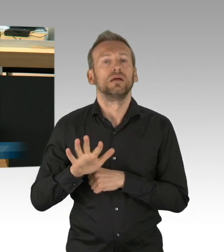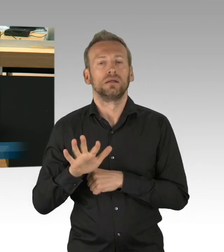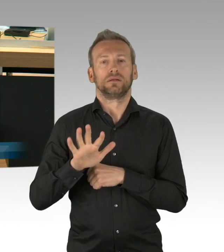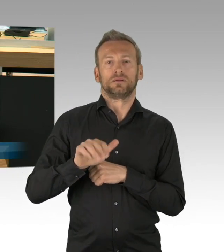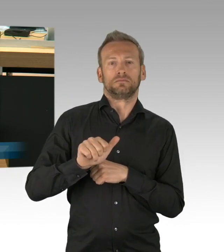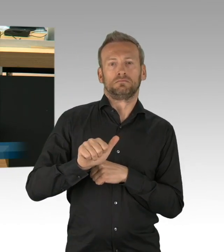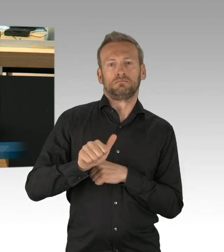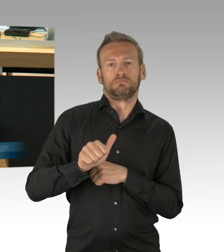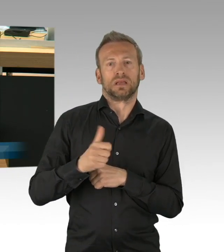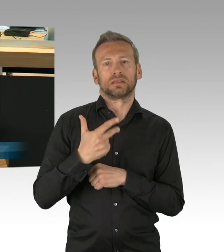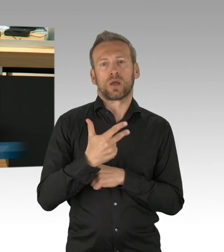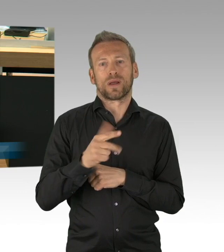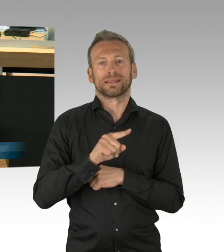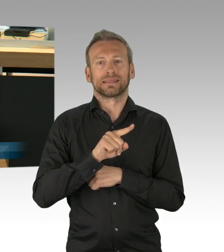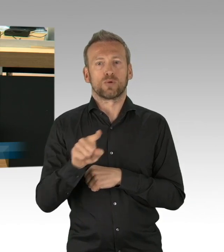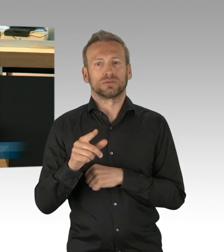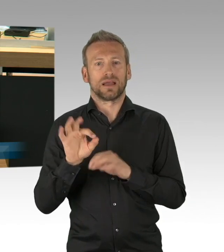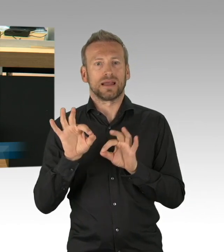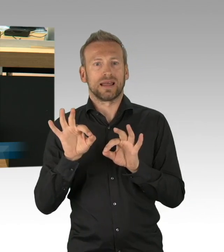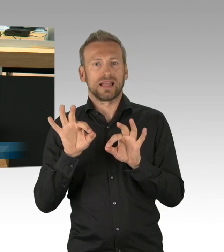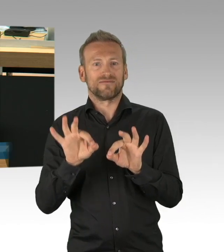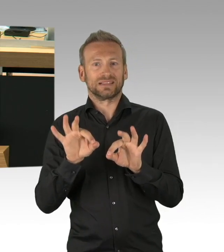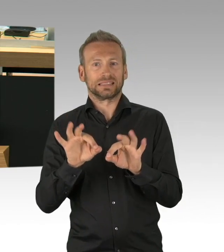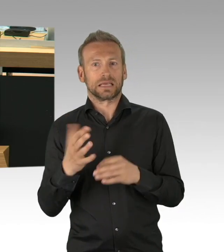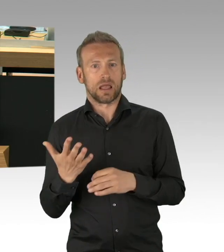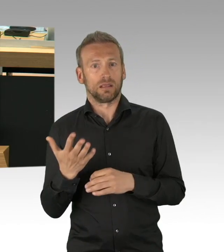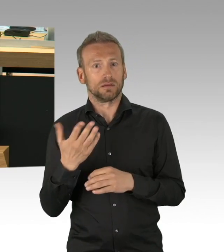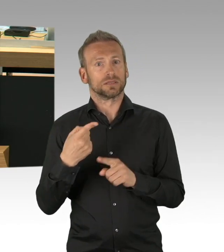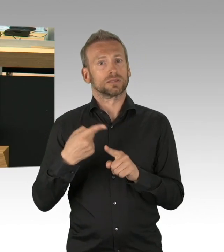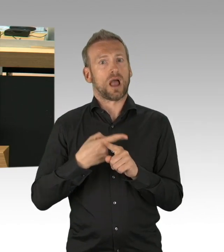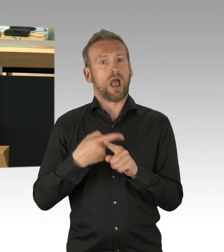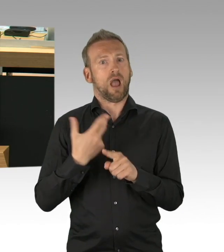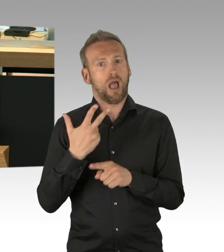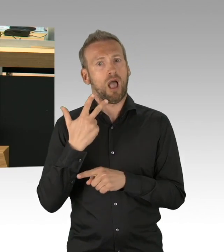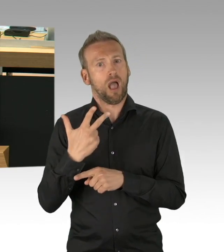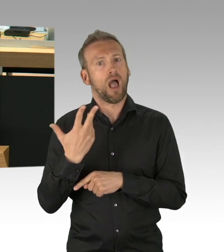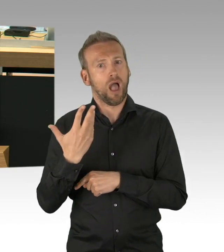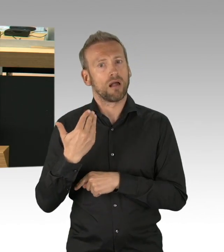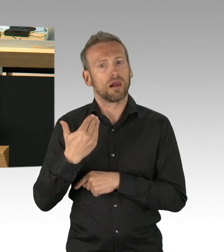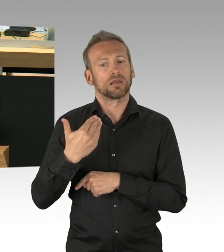es ist doch absurd, 150.000 Krankenhausbetten in Deutschland sind derzeit nicht belegt.